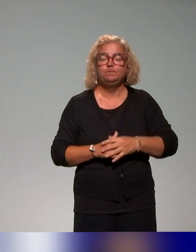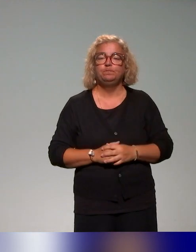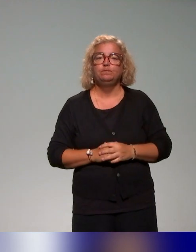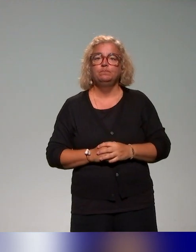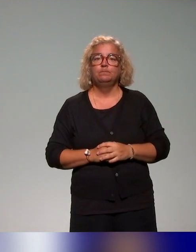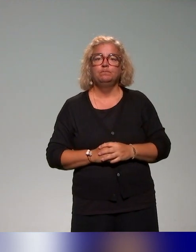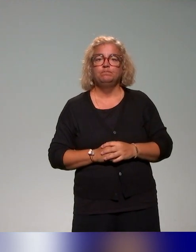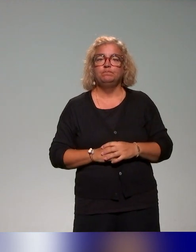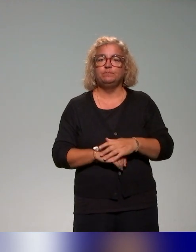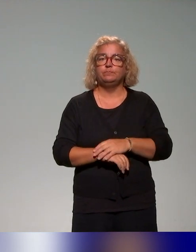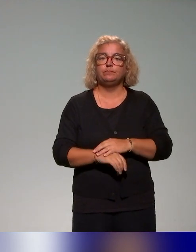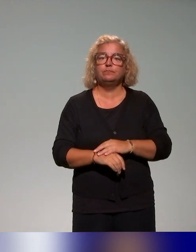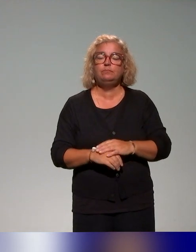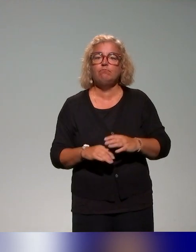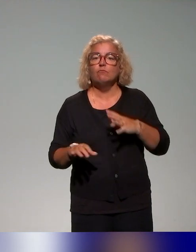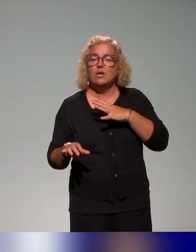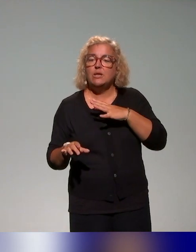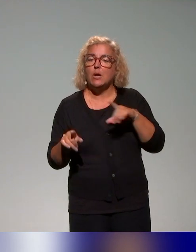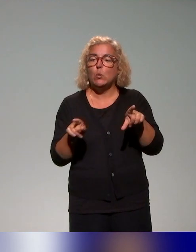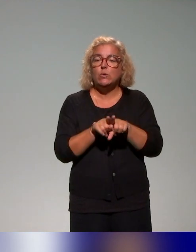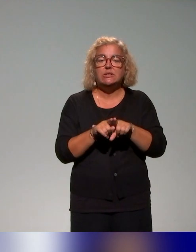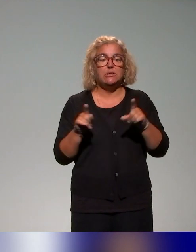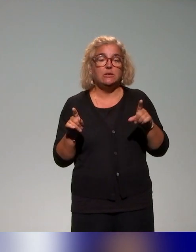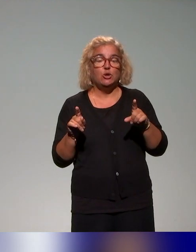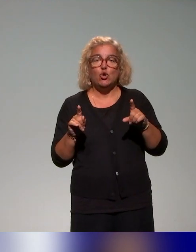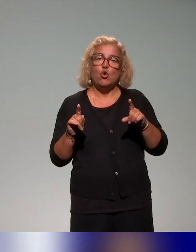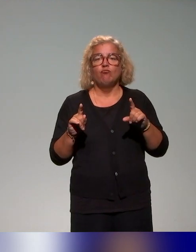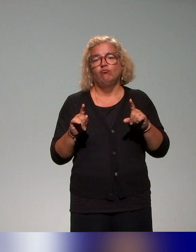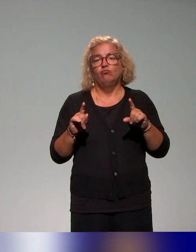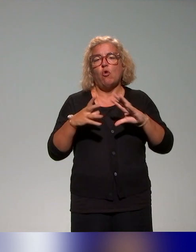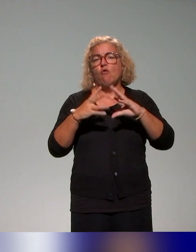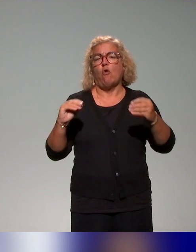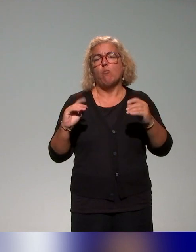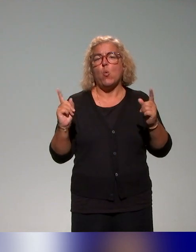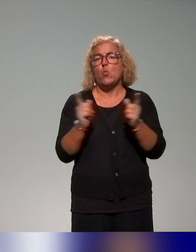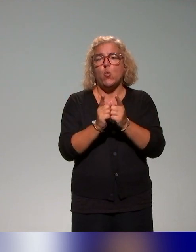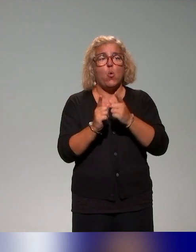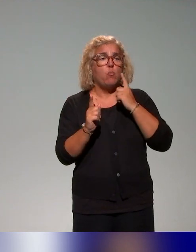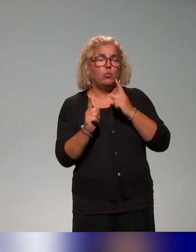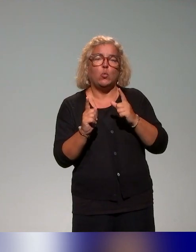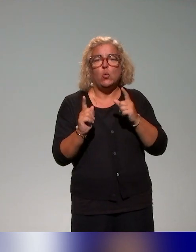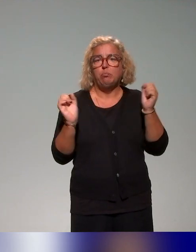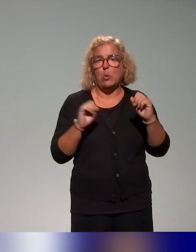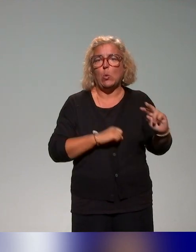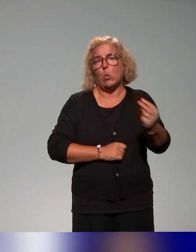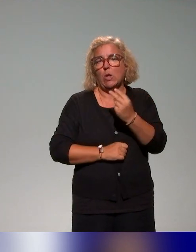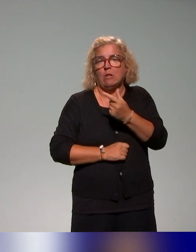qui étaient présentées sur des formats assez courts pour qu'un grand nombre de personnes puissent y assister, mais qui permettaient